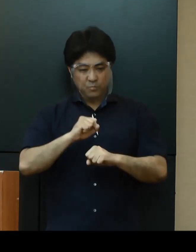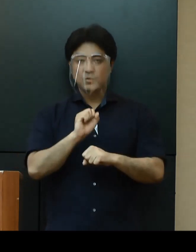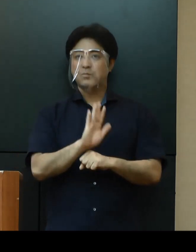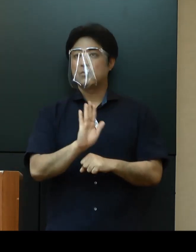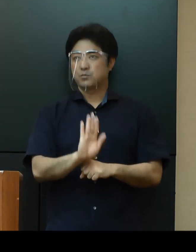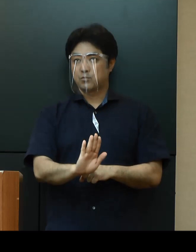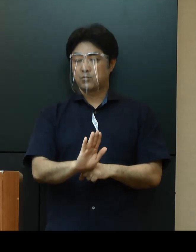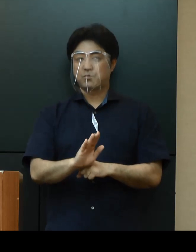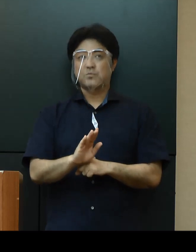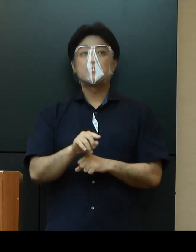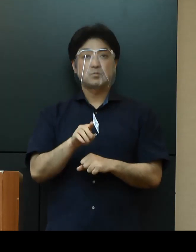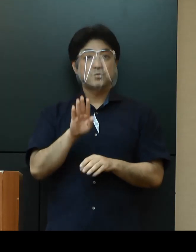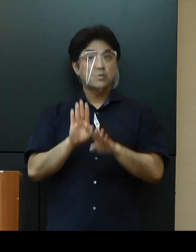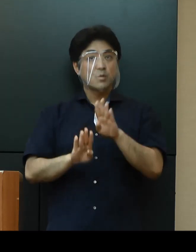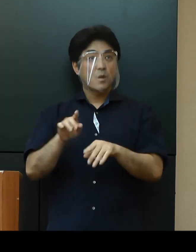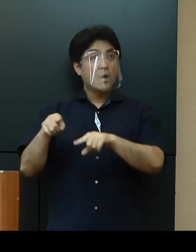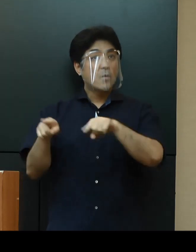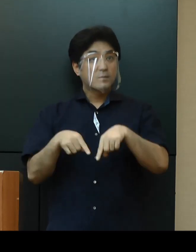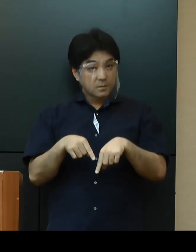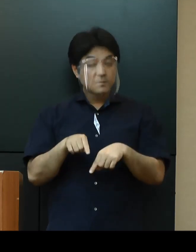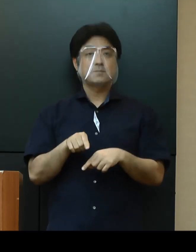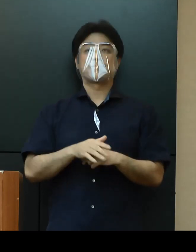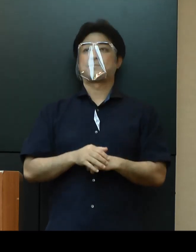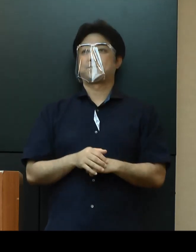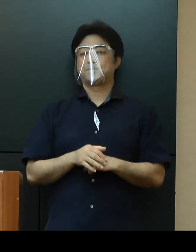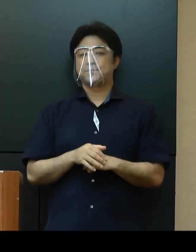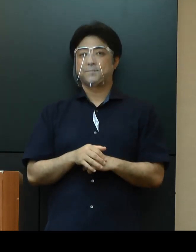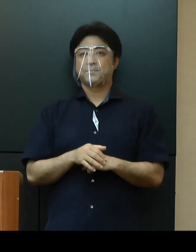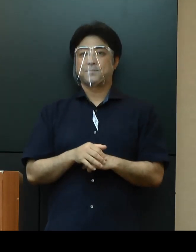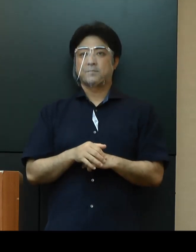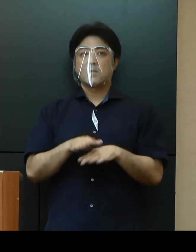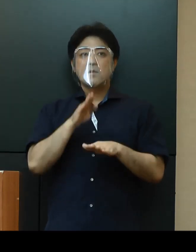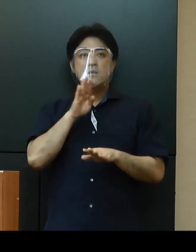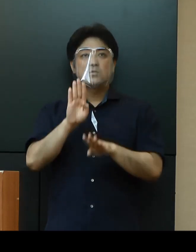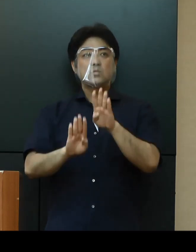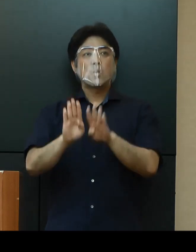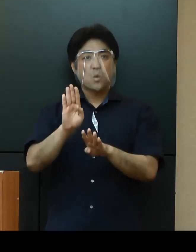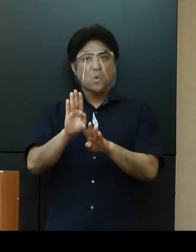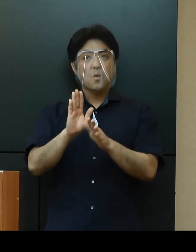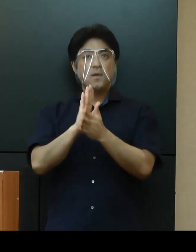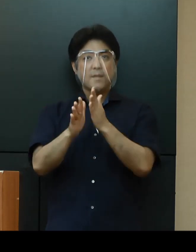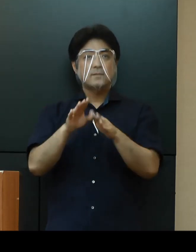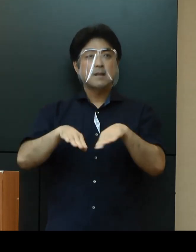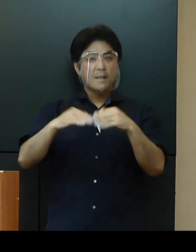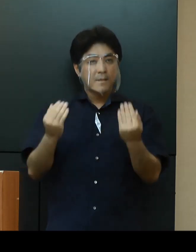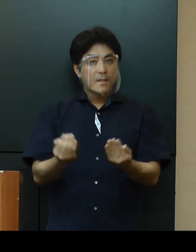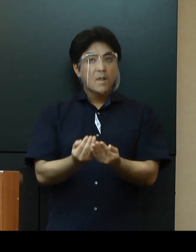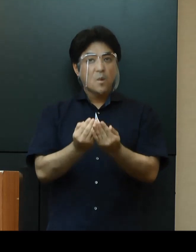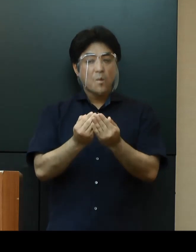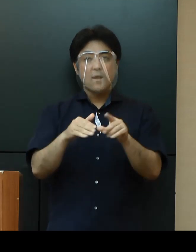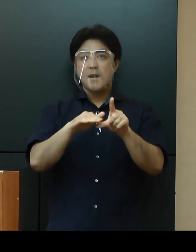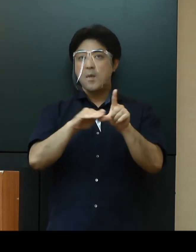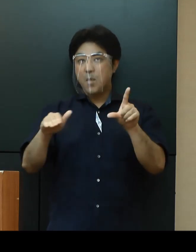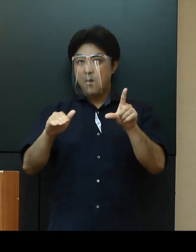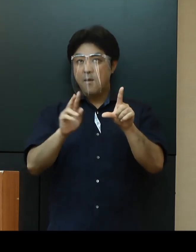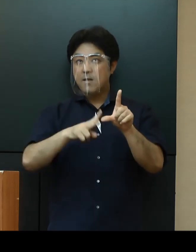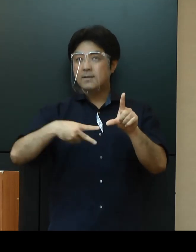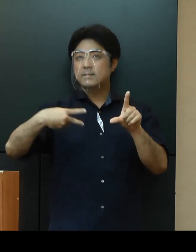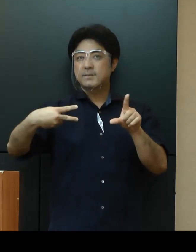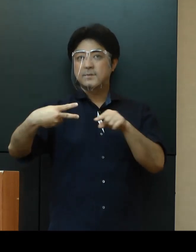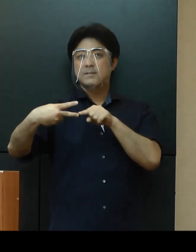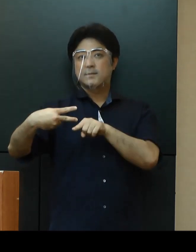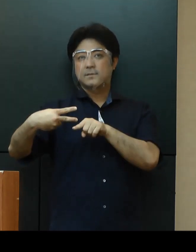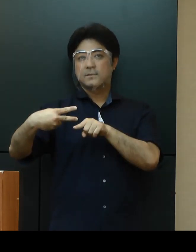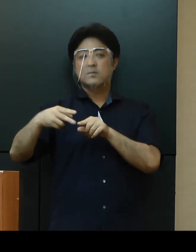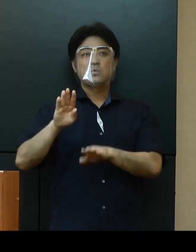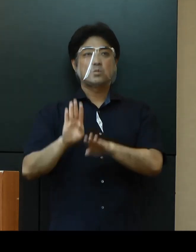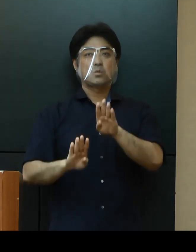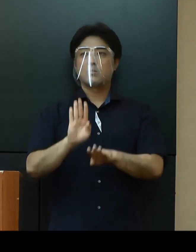以上の状況より総合的に勘案して、現在の県全体としての警戒レベルは、第２段階にあるものと考えております